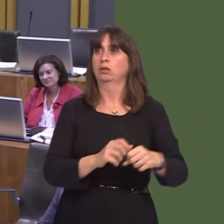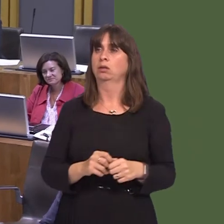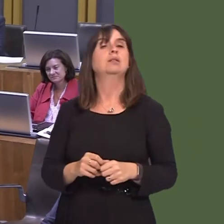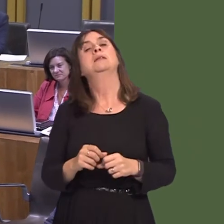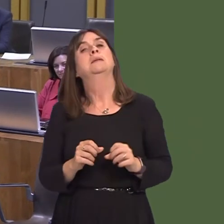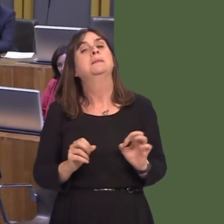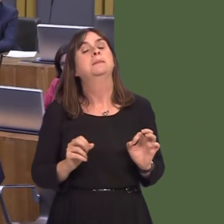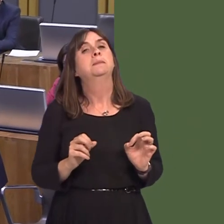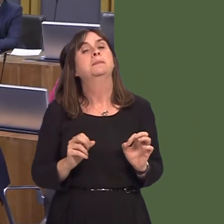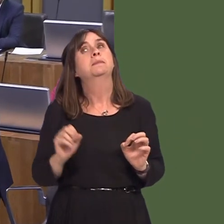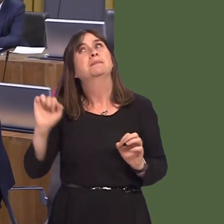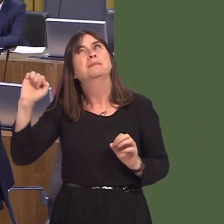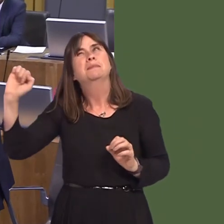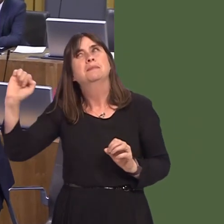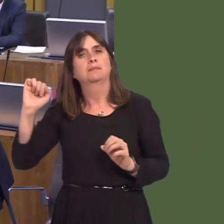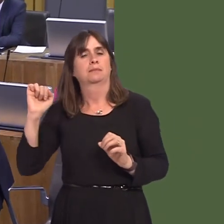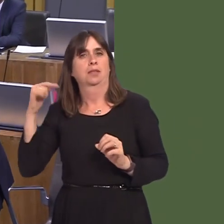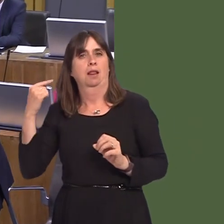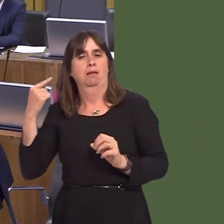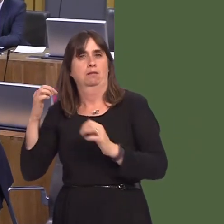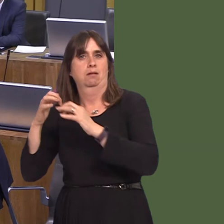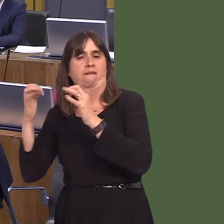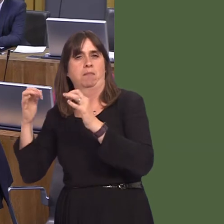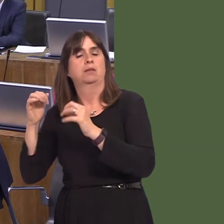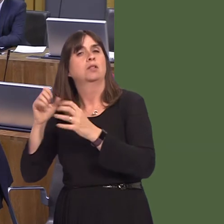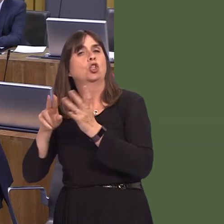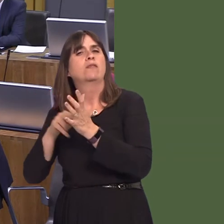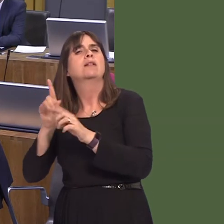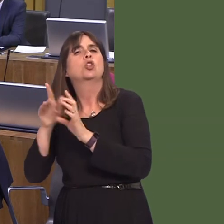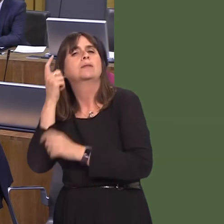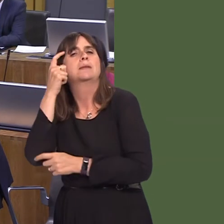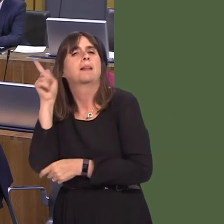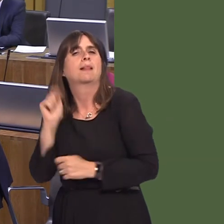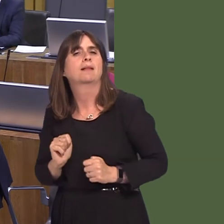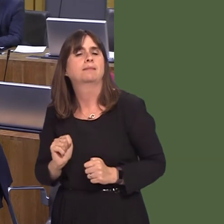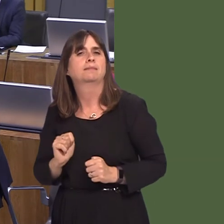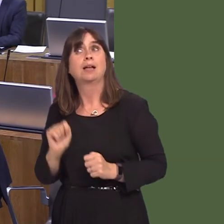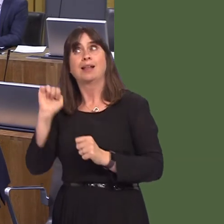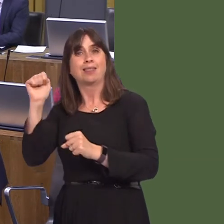we don't have a sensible Government in London. We don't even have a Government that is absolutely